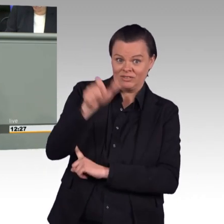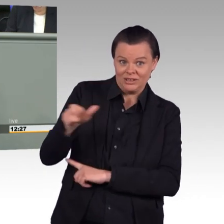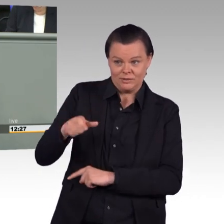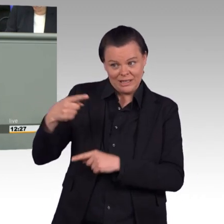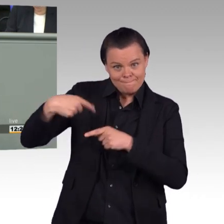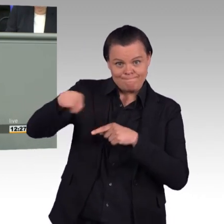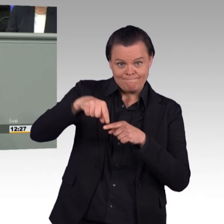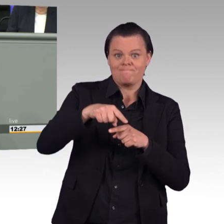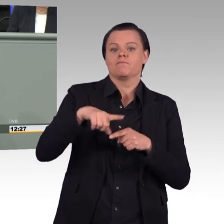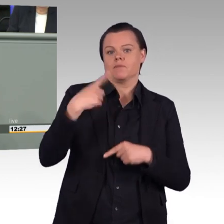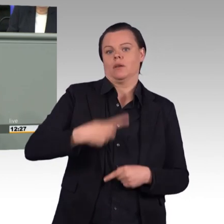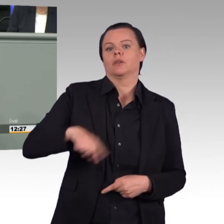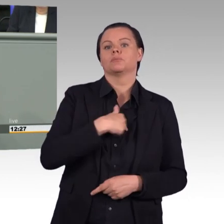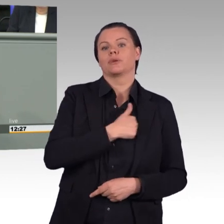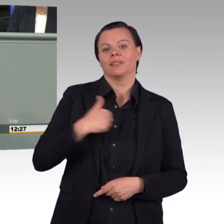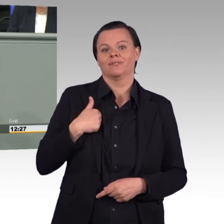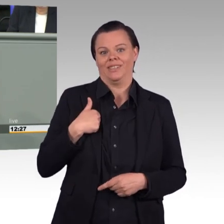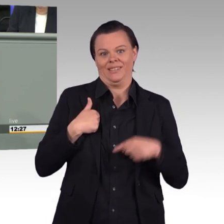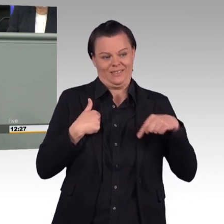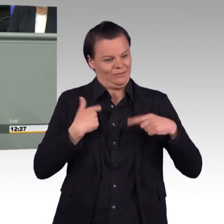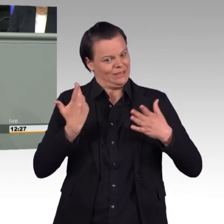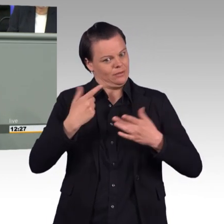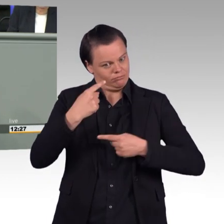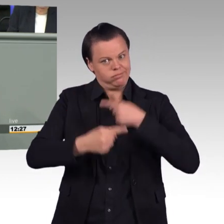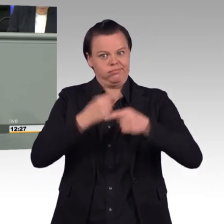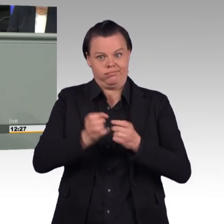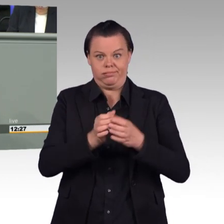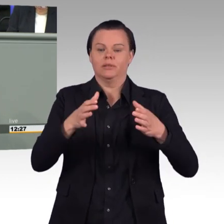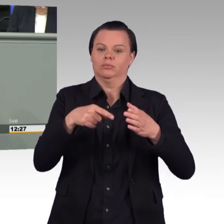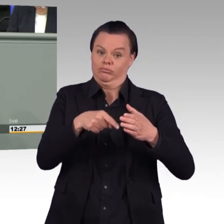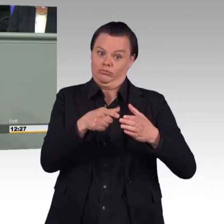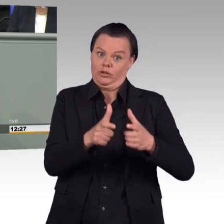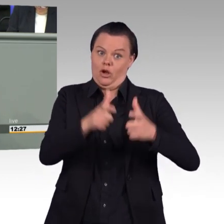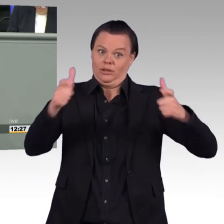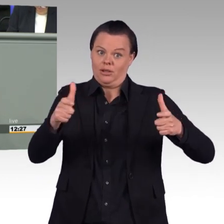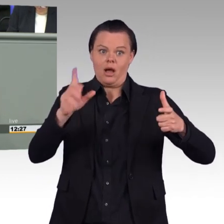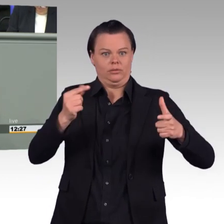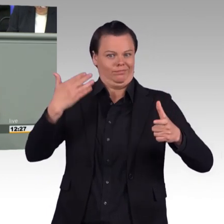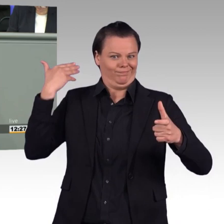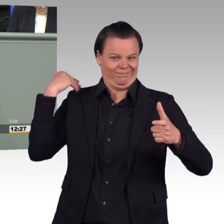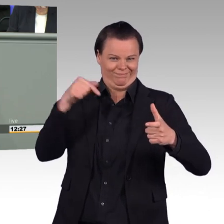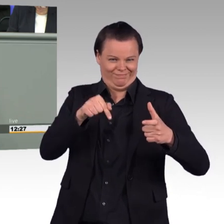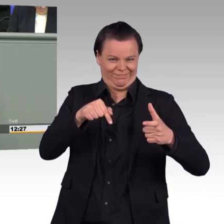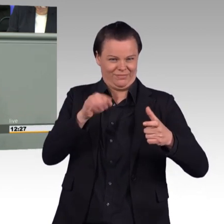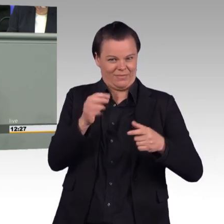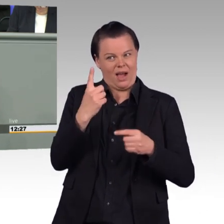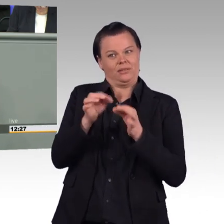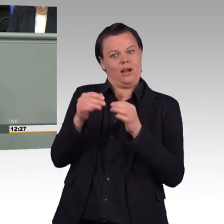existieren wird, dann haben nicht nur wir irgendwie eine Frustration darüber, ob die Truppe alles kann, was man ihr zuweist, sondern dann tun wir auch